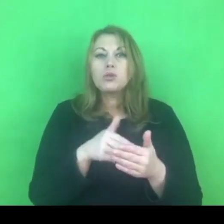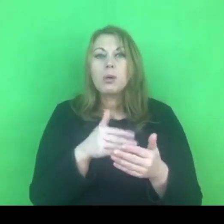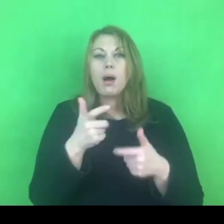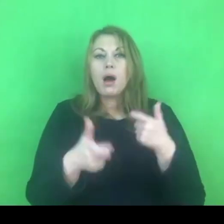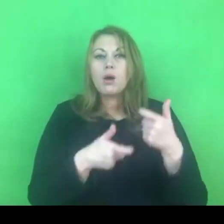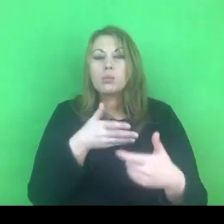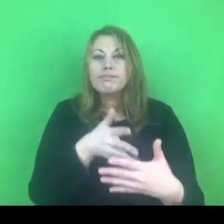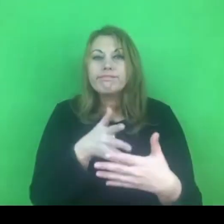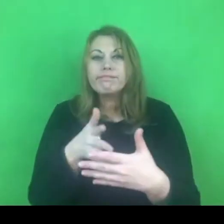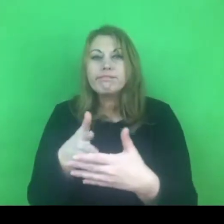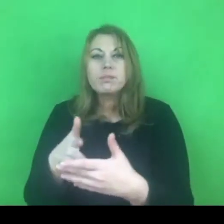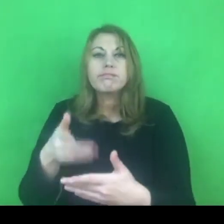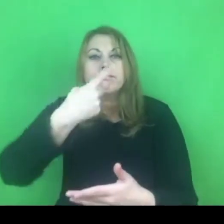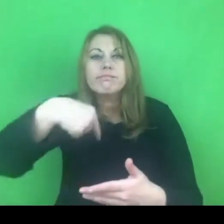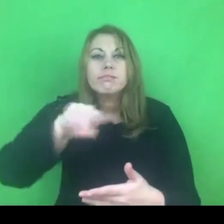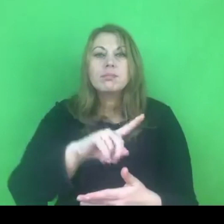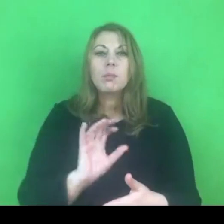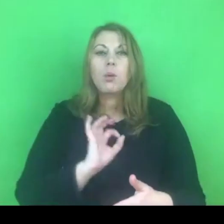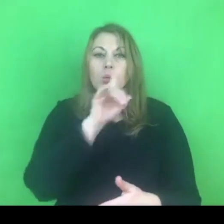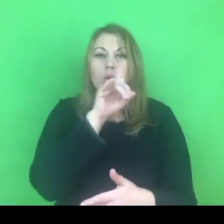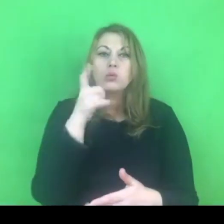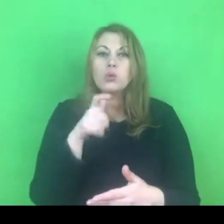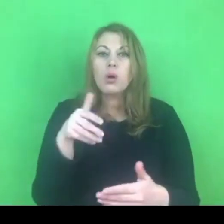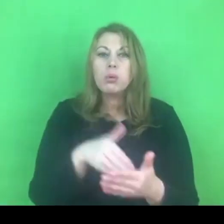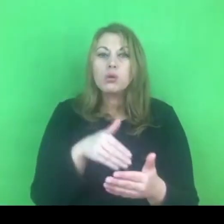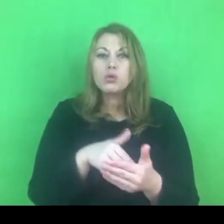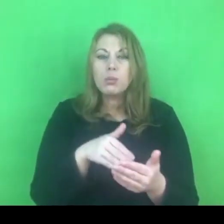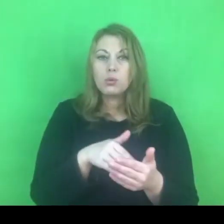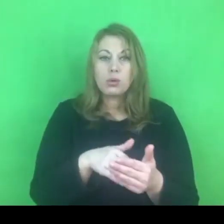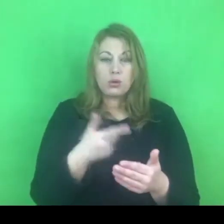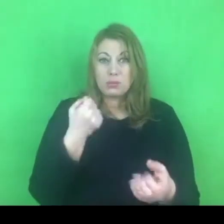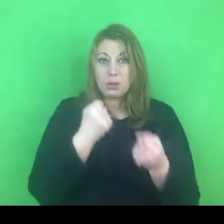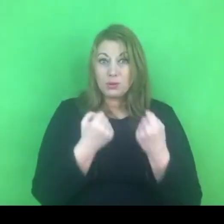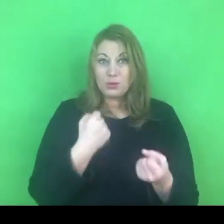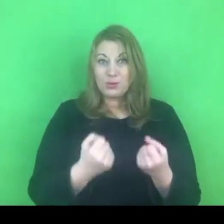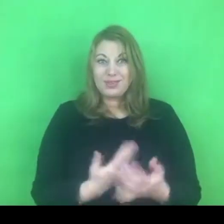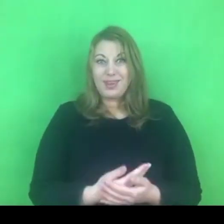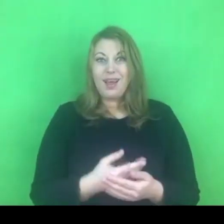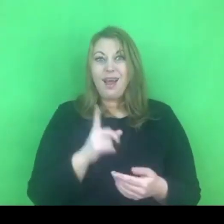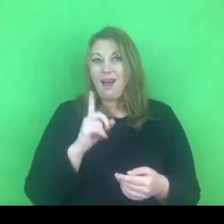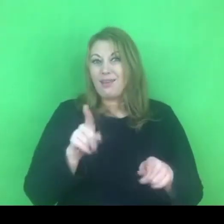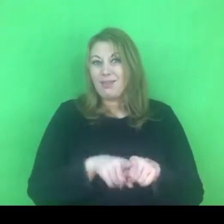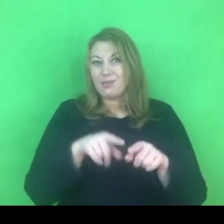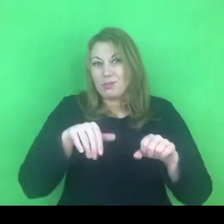wydaje mi się to niezmienie trudne, by nie powiedzieć niemożliwe w tak krótkim czasie.